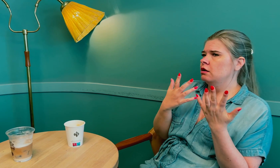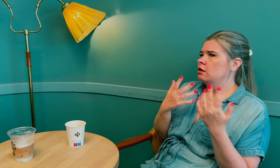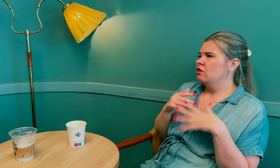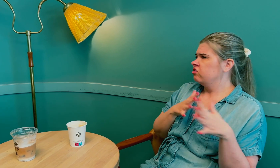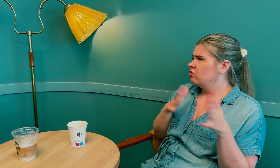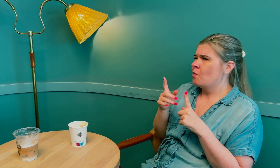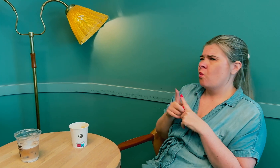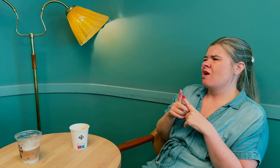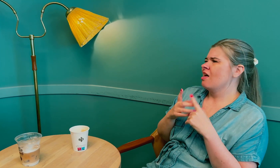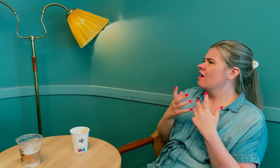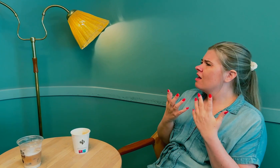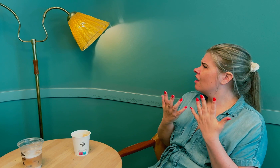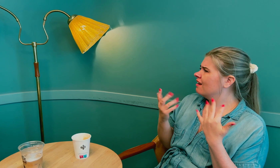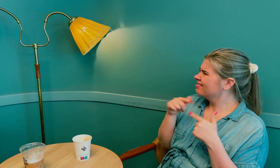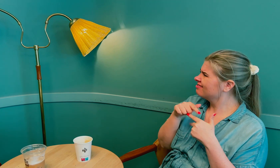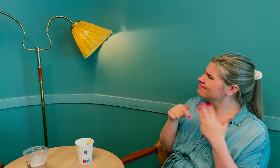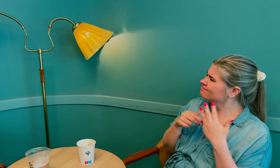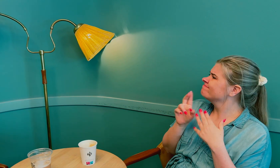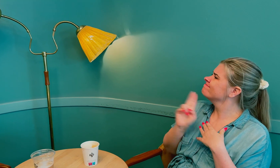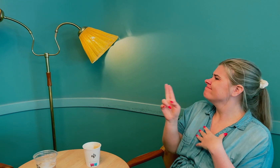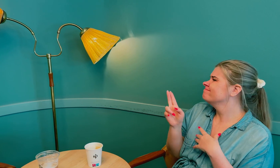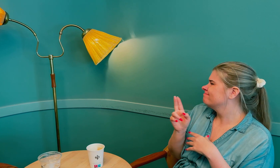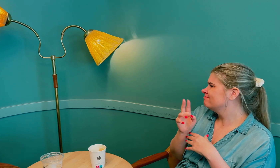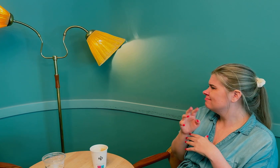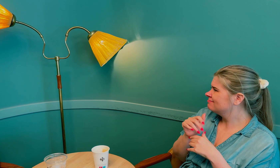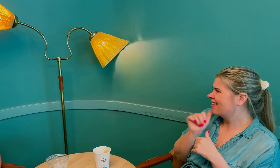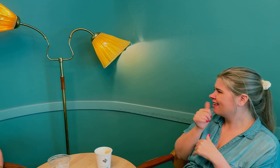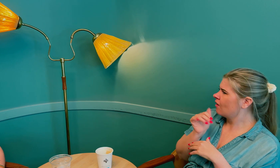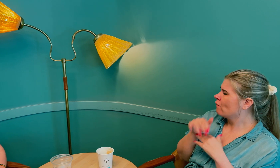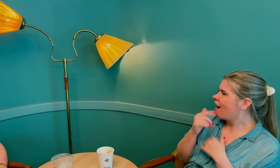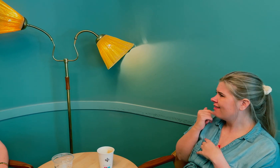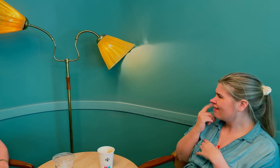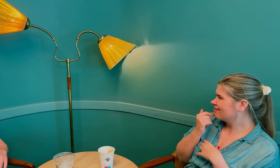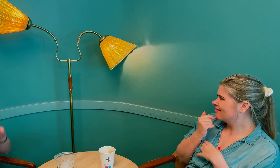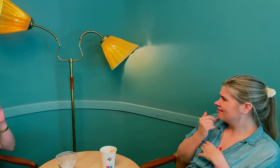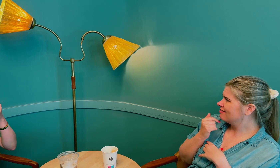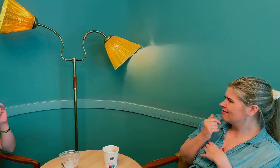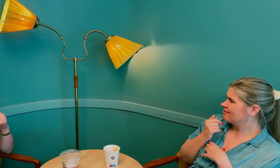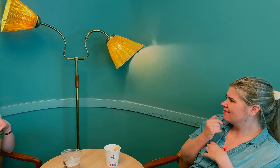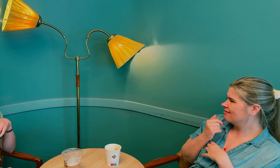Disse tingene er typisk for tidlig overgangsalder.